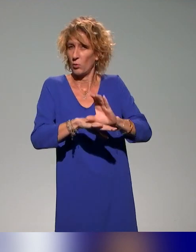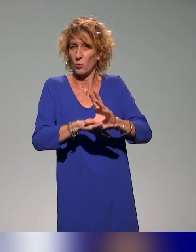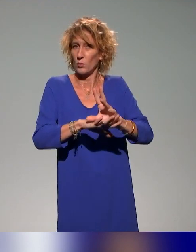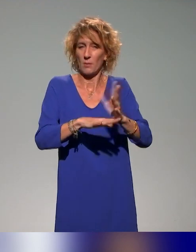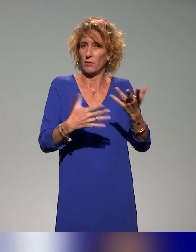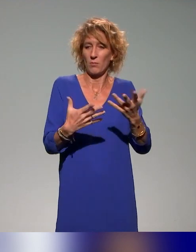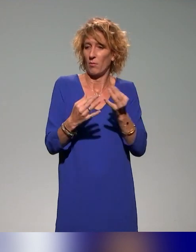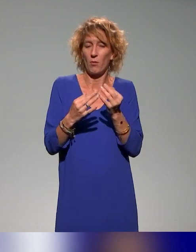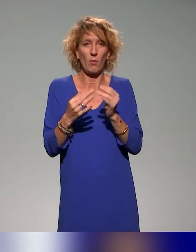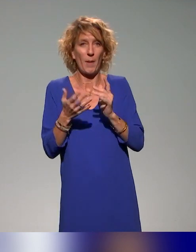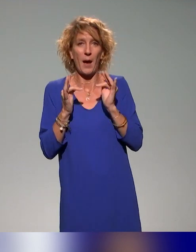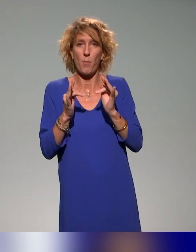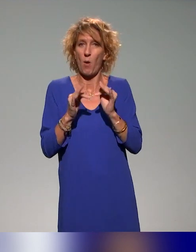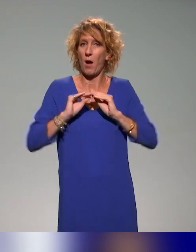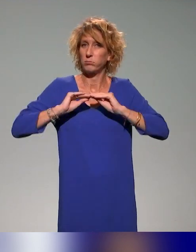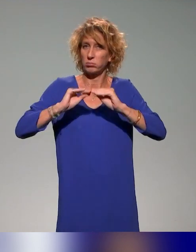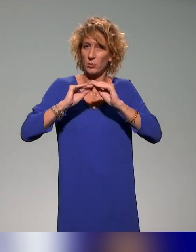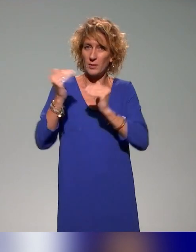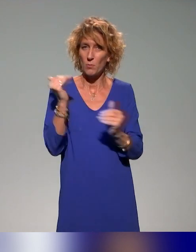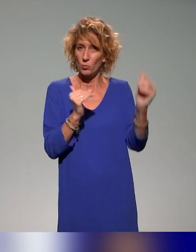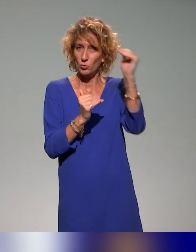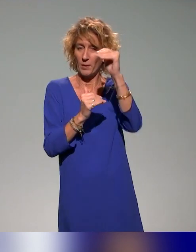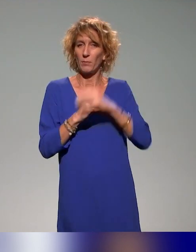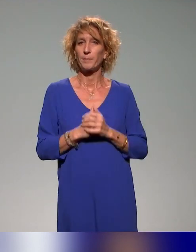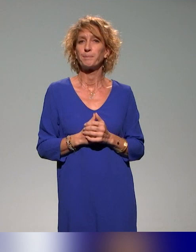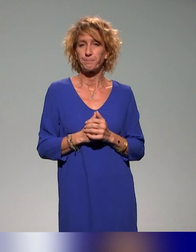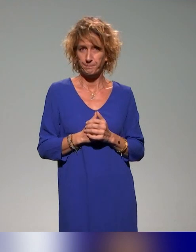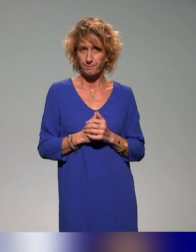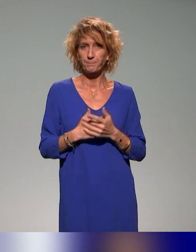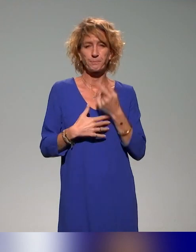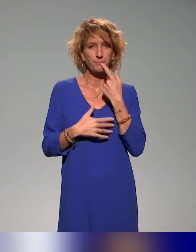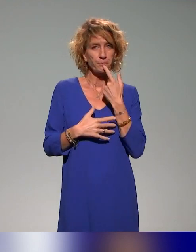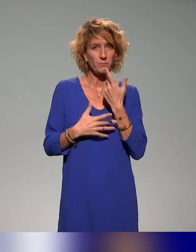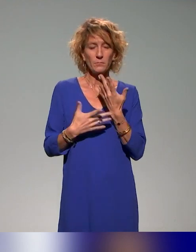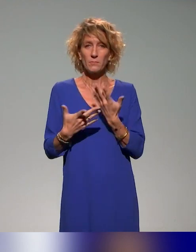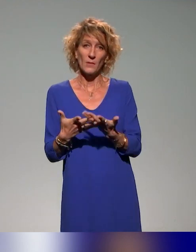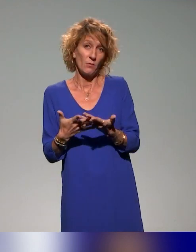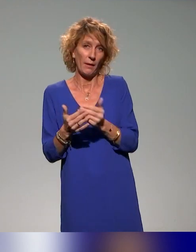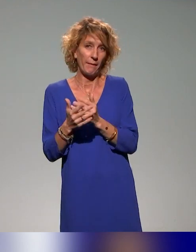pour les acteurs dans l'enseignement supérieur. Apprendre à contribuer sur Moodle, c'est contribuer accessible,